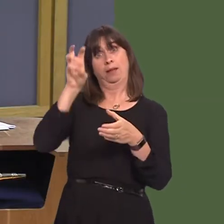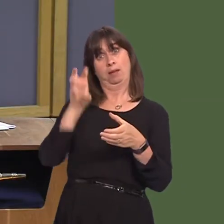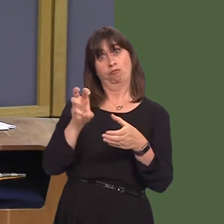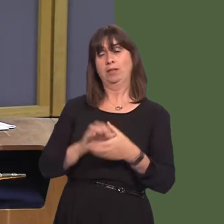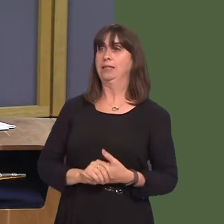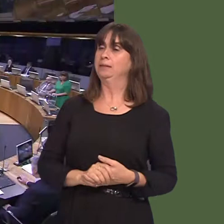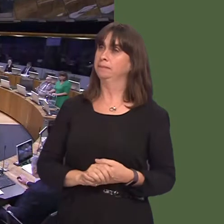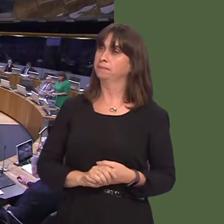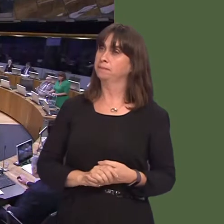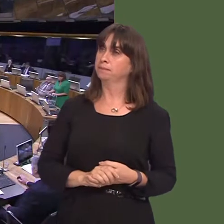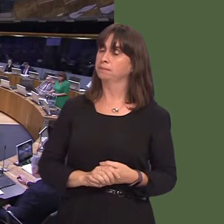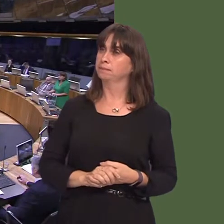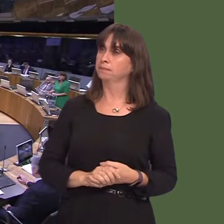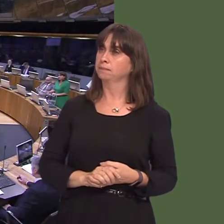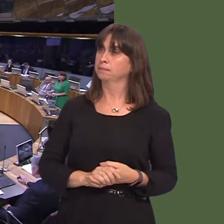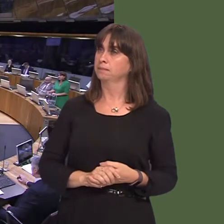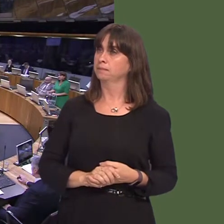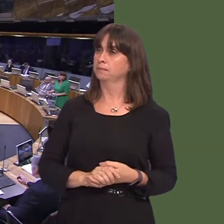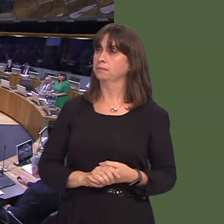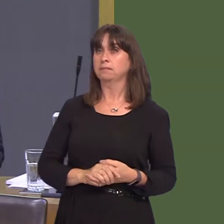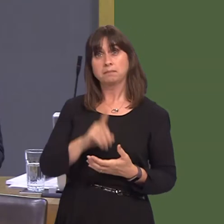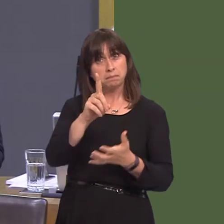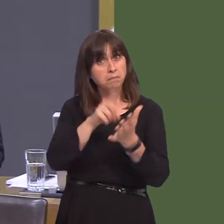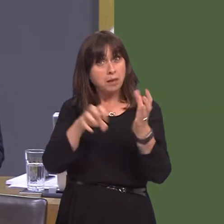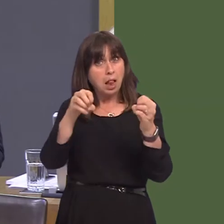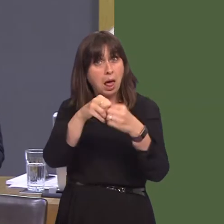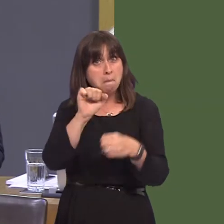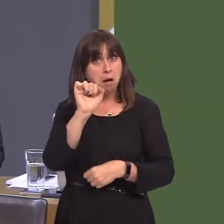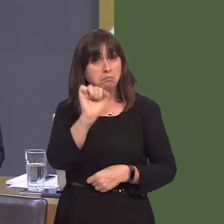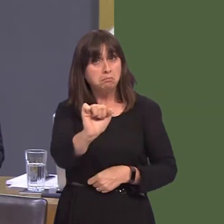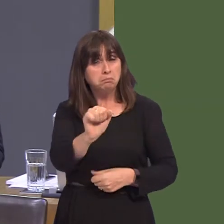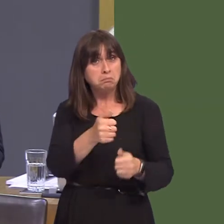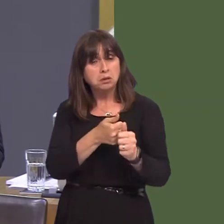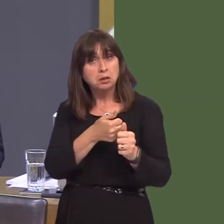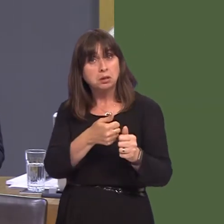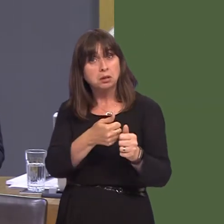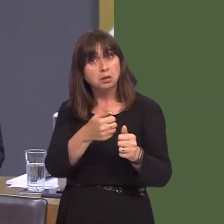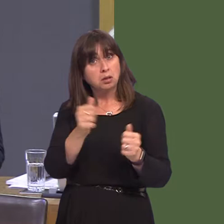Minister confirm whether or not the Labour Party supports our membership of the European